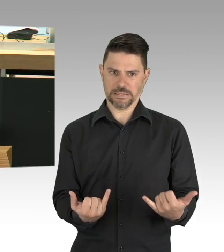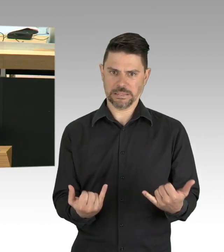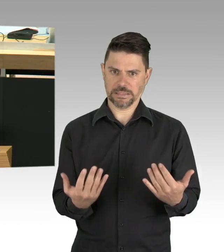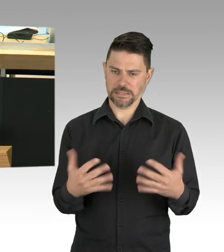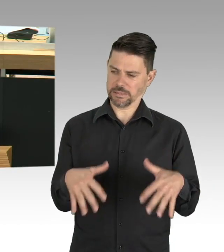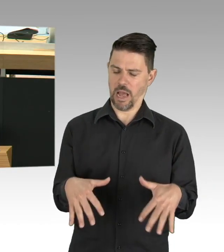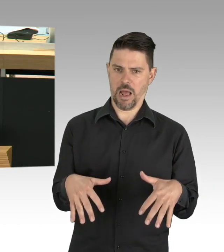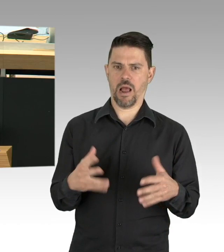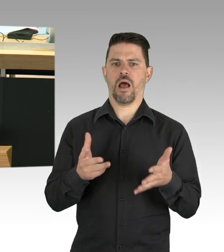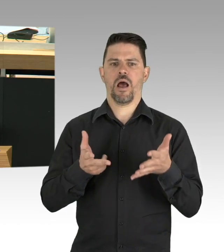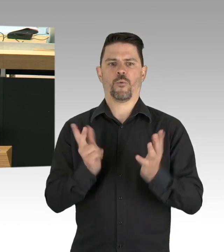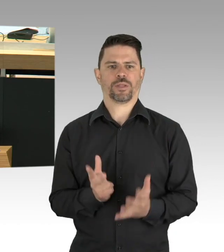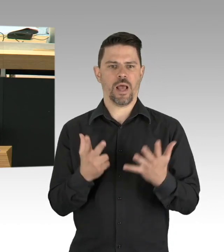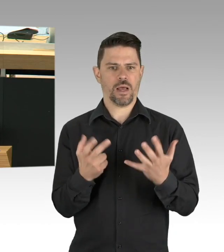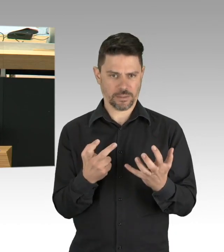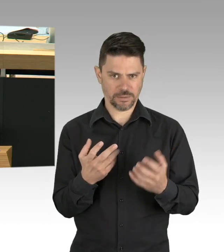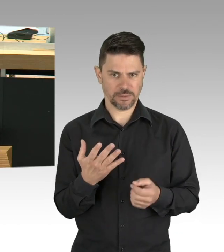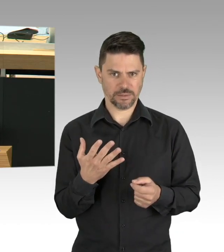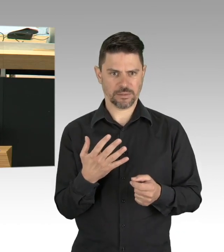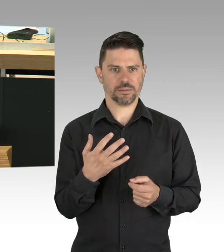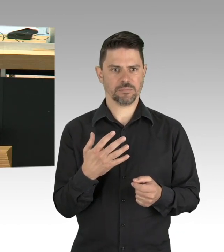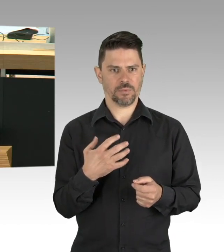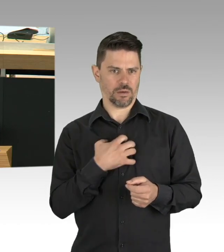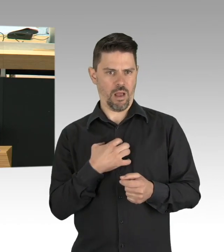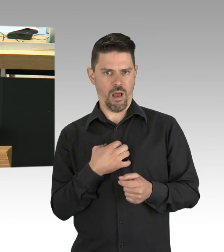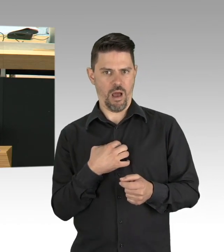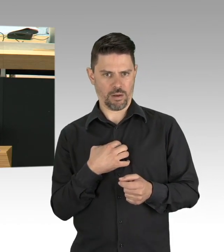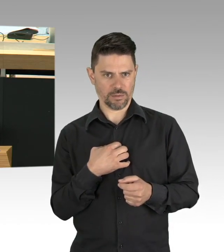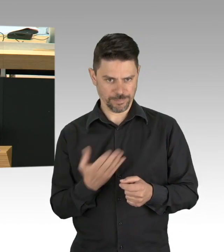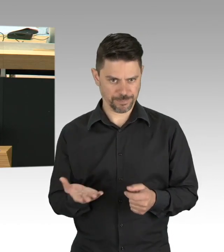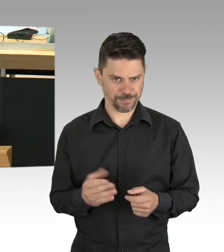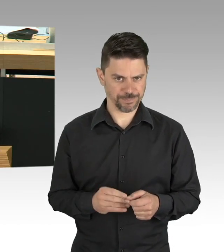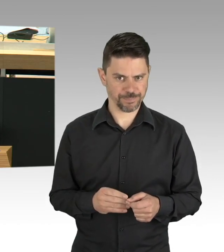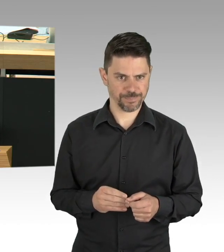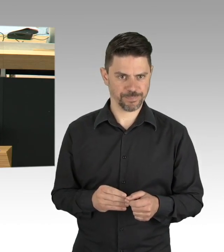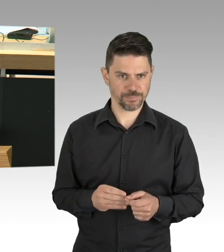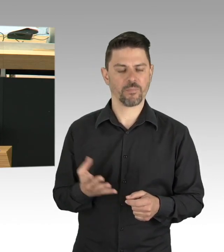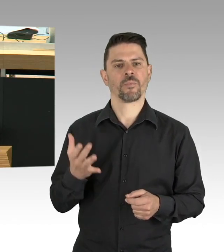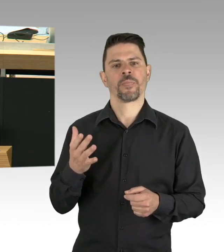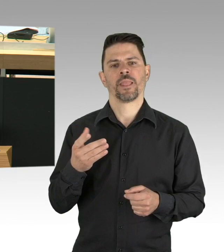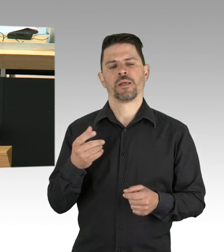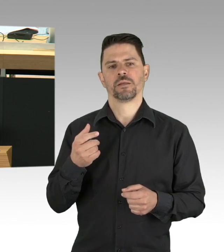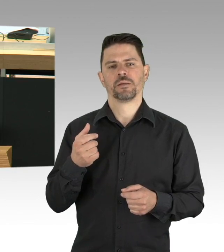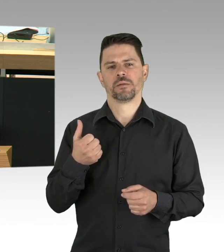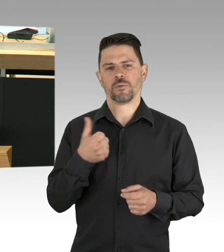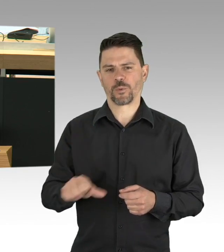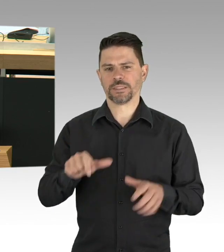die Reproduktionsrate RT für Deutschland mit 0,75 an, das heißt, ein Erkrankter steckte weniger als einen Menschen